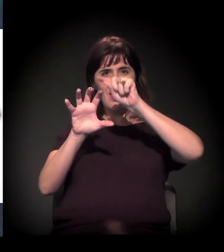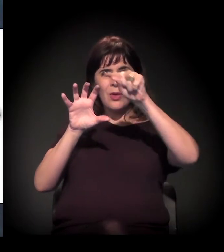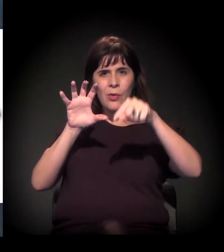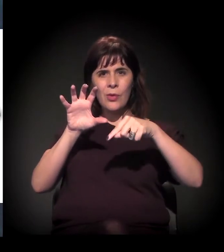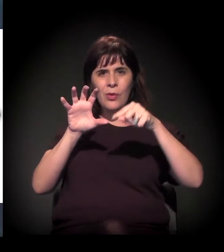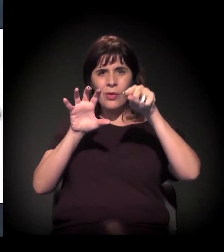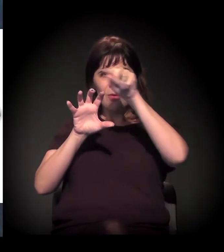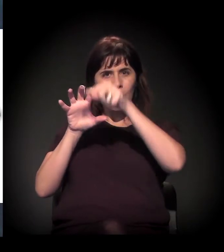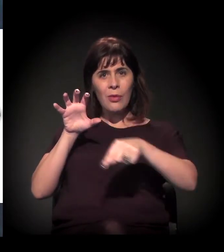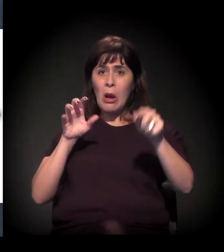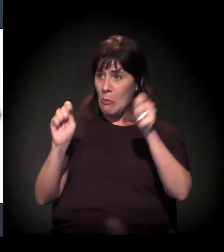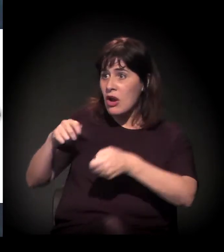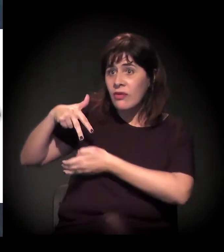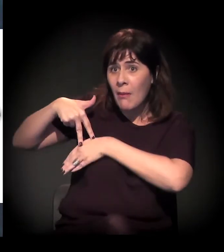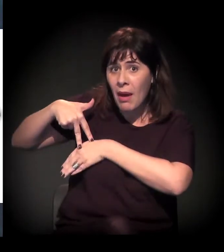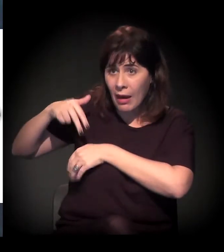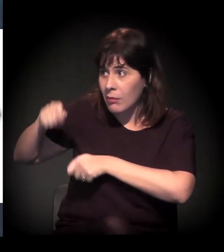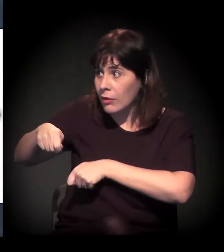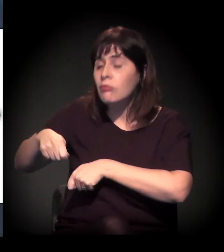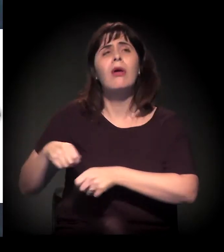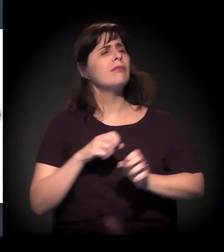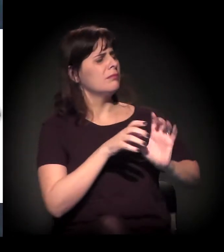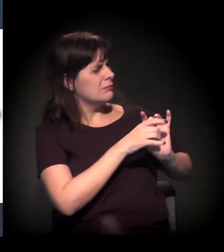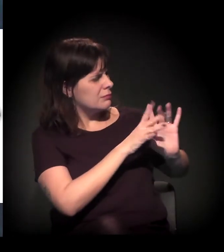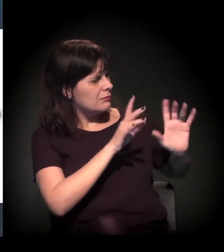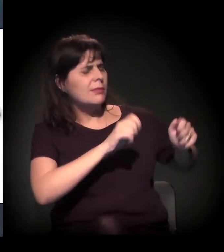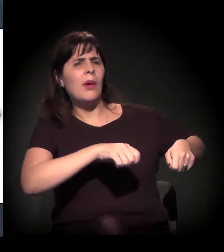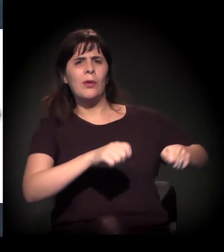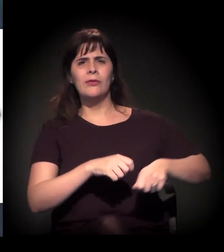Será que eu posso ficar de pé? Pode. Por favor.